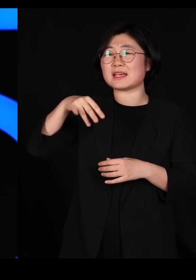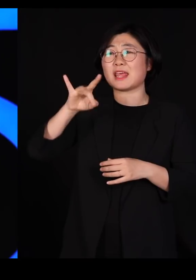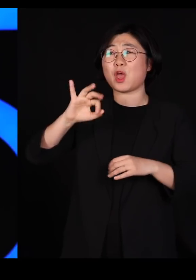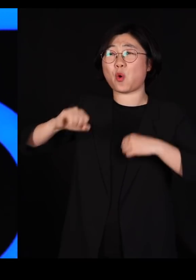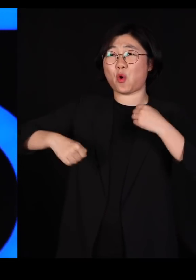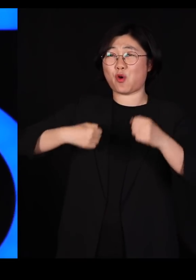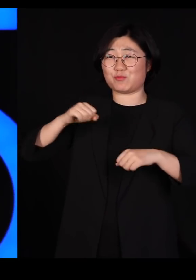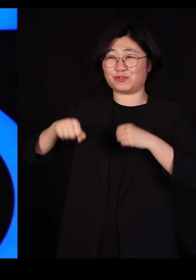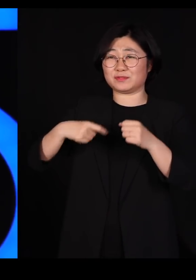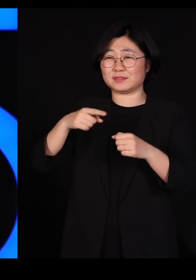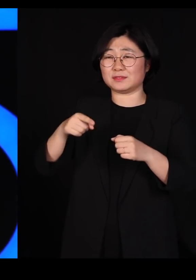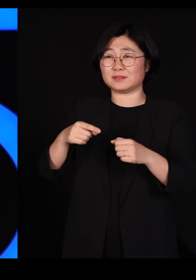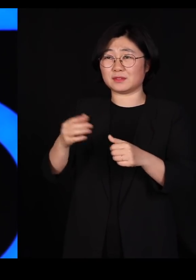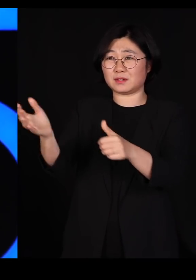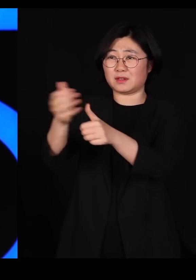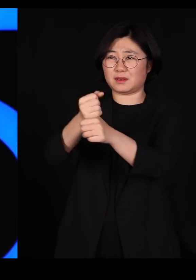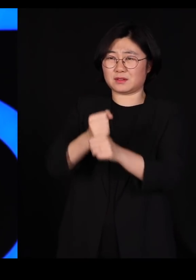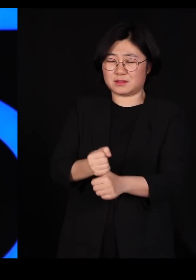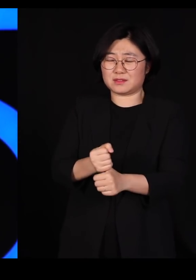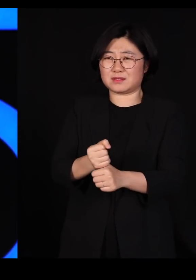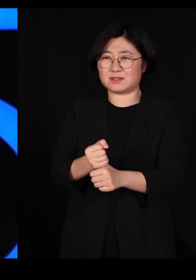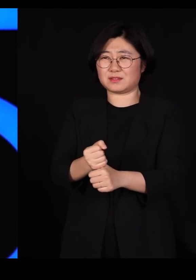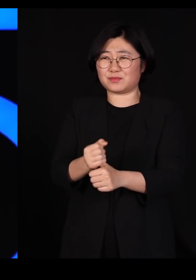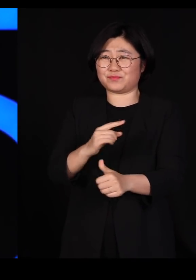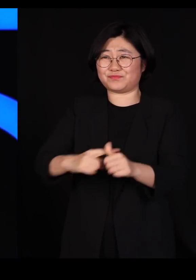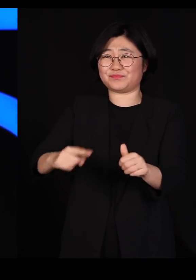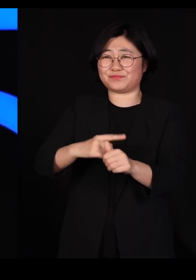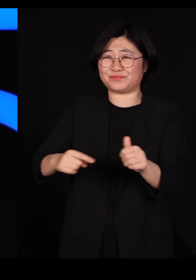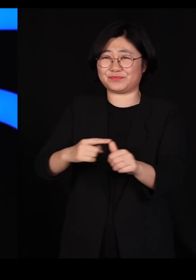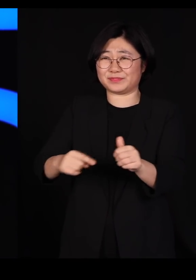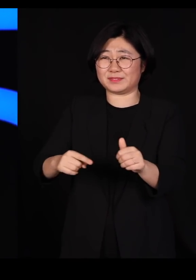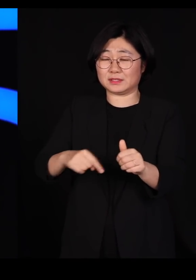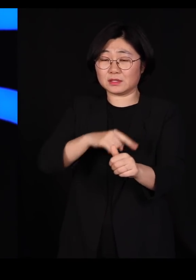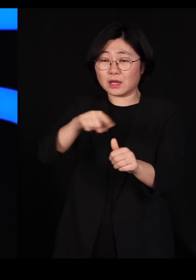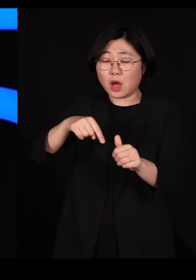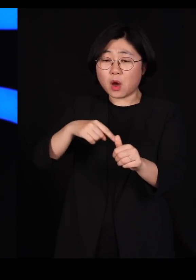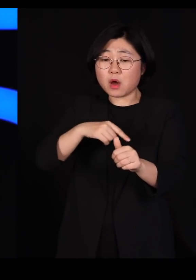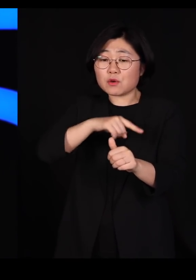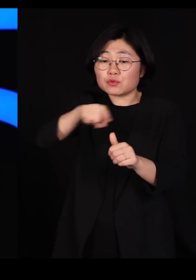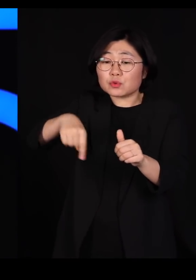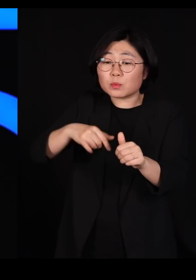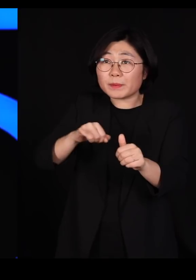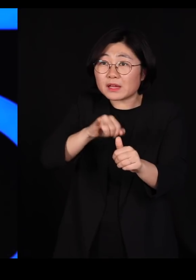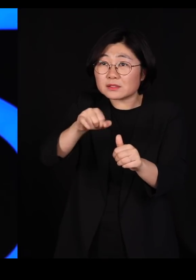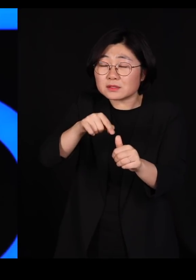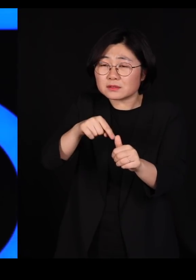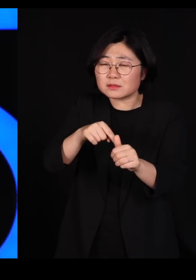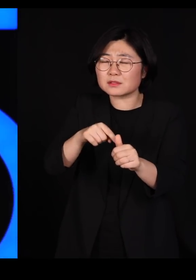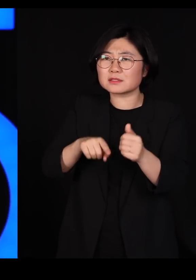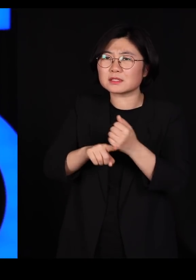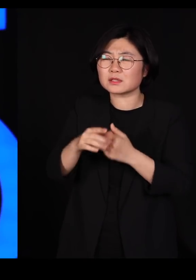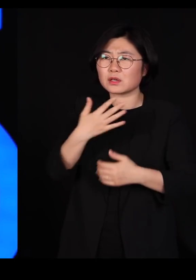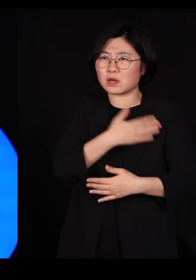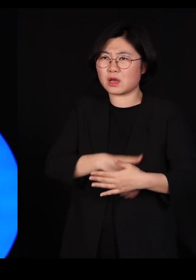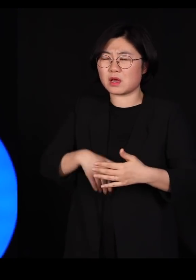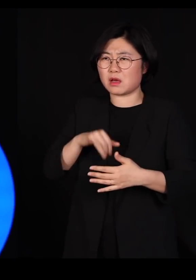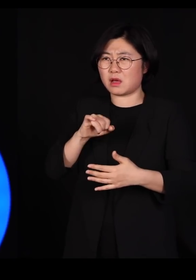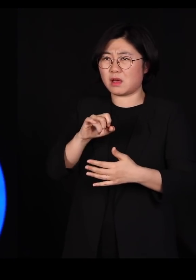그 야생 동물에 묻어 있던 그들 몸에 있던 바이러스가 우리 몸으로 그냥 건너온 것뿐입니다